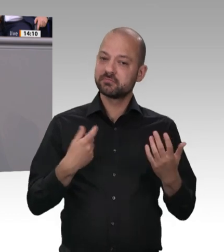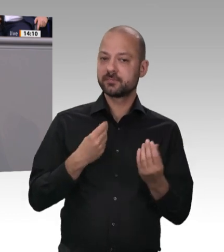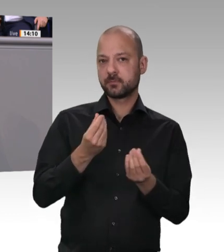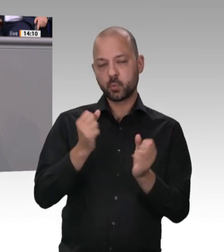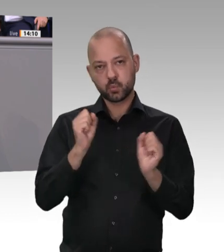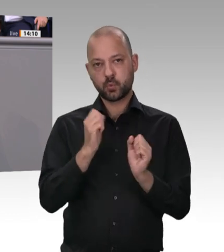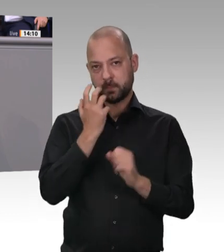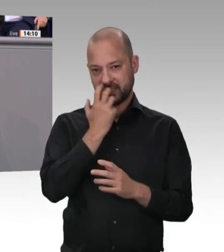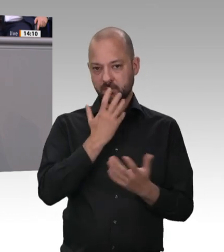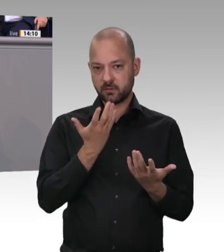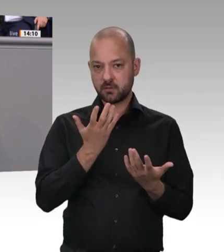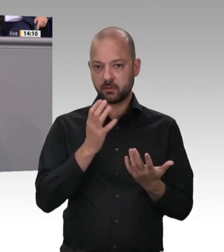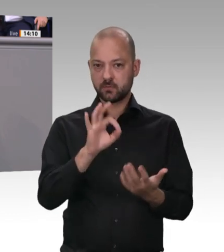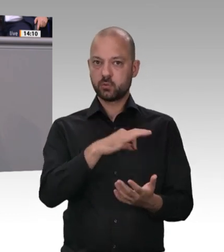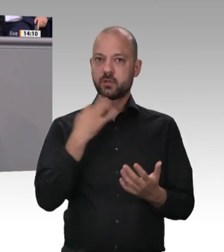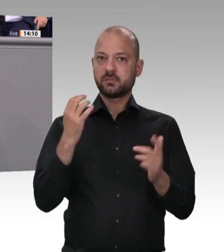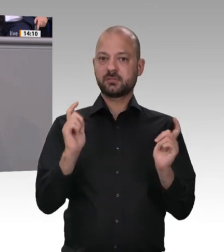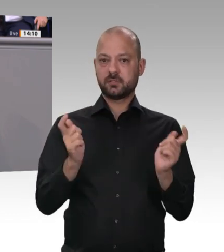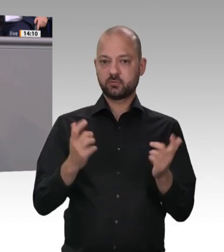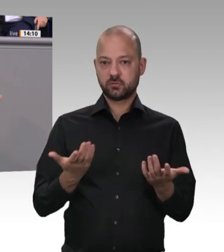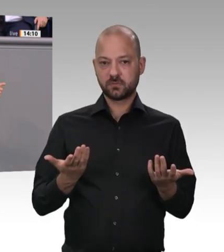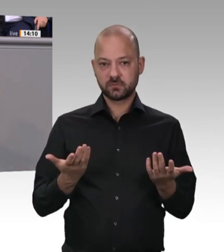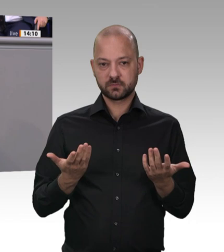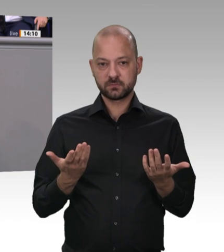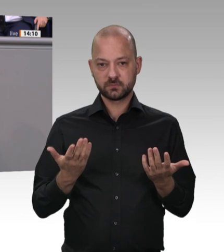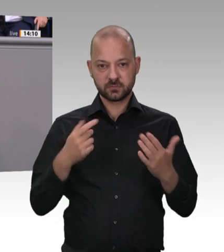diesem Bereich aufzuräumen, so von Andrea Nahles 2017 zusammen mit Karl Schiewerling